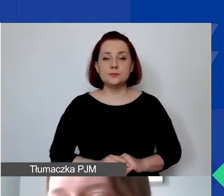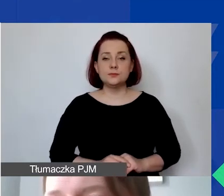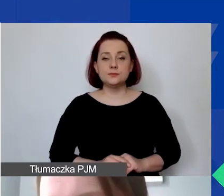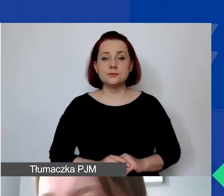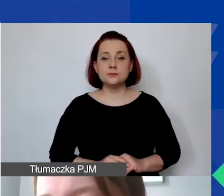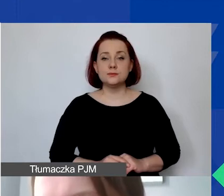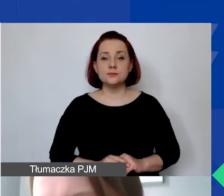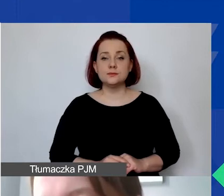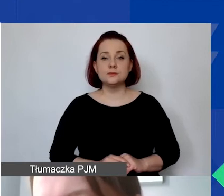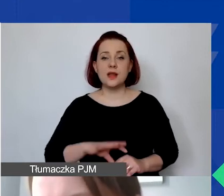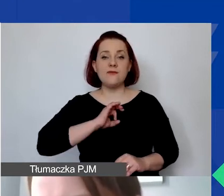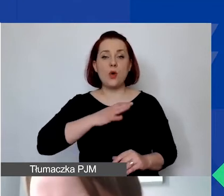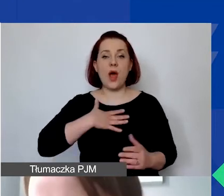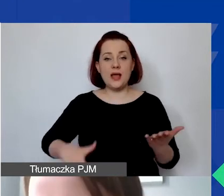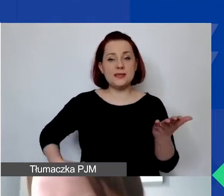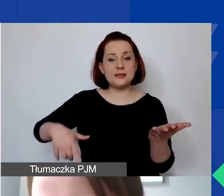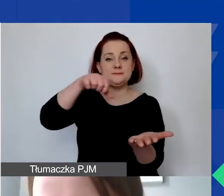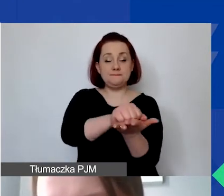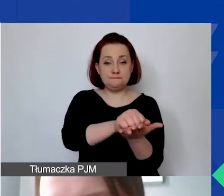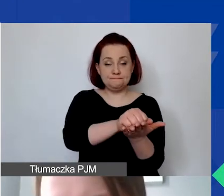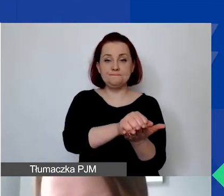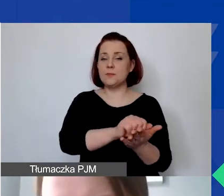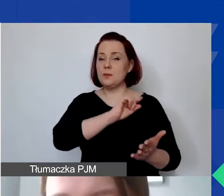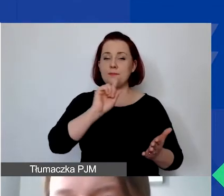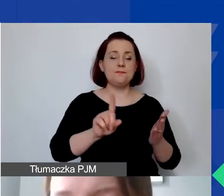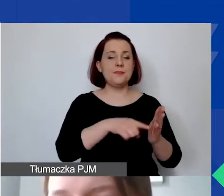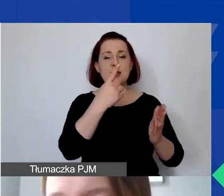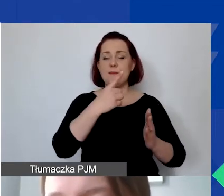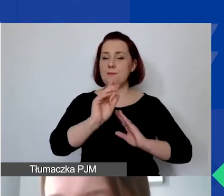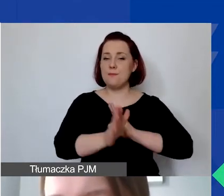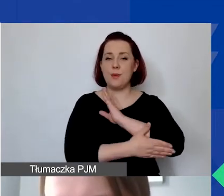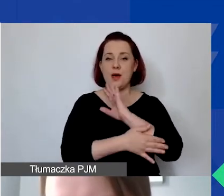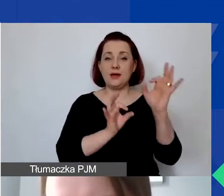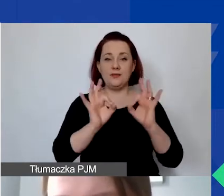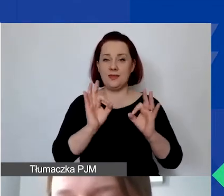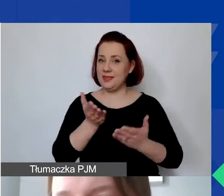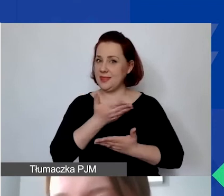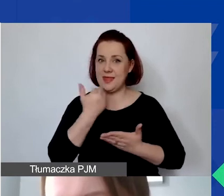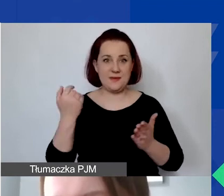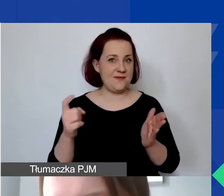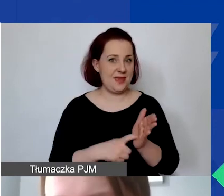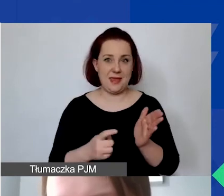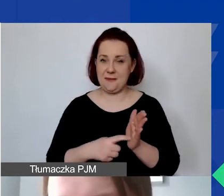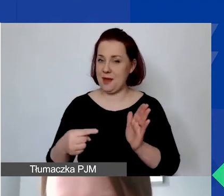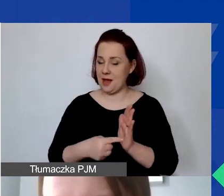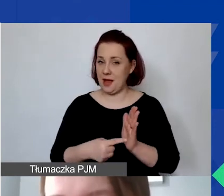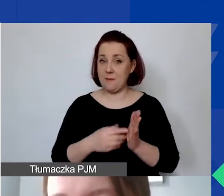Wkład własny - to pierwsza podstawowa informacja - nie jest wymagany. Jesteśmy dwa lata po pandemii.